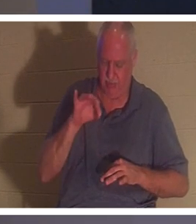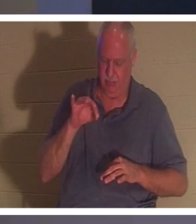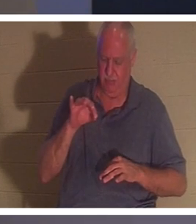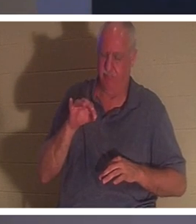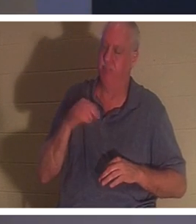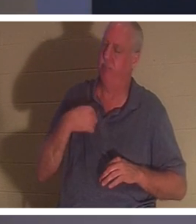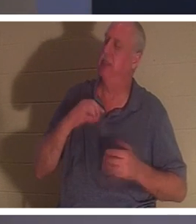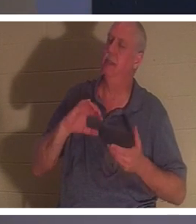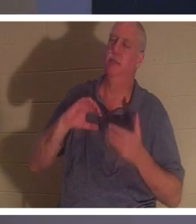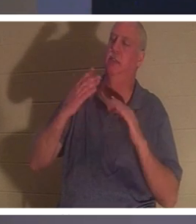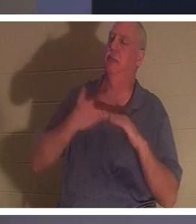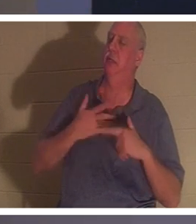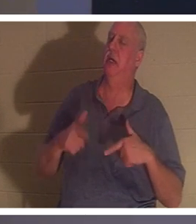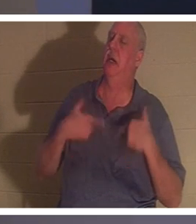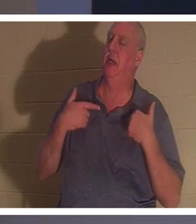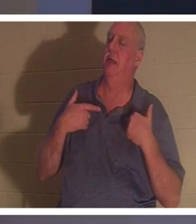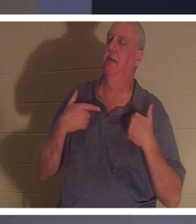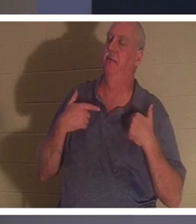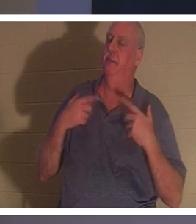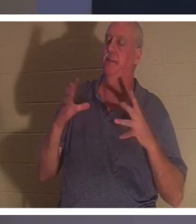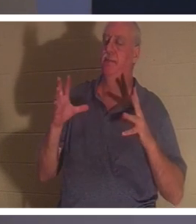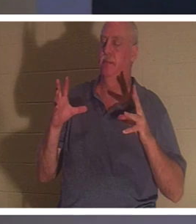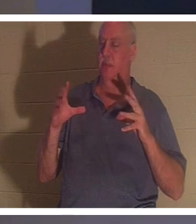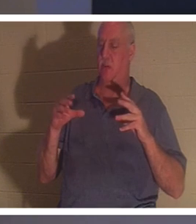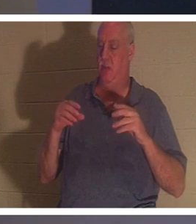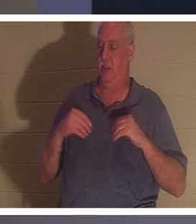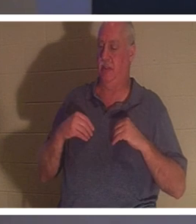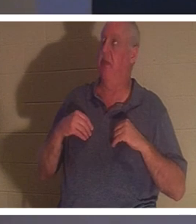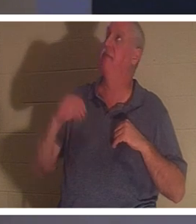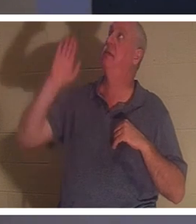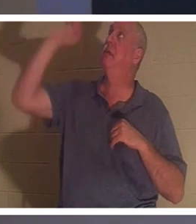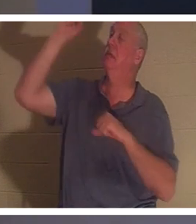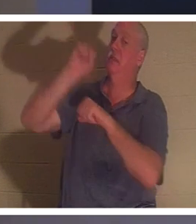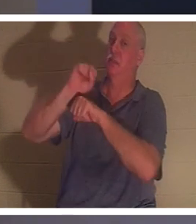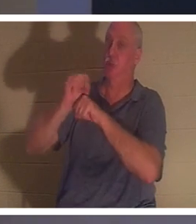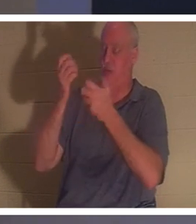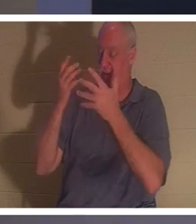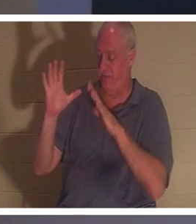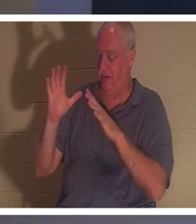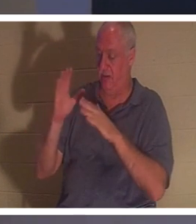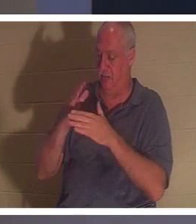自分の人生を台無しにしてしまいました」と言うときであり、彼らはイエスが成し遂げられた完成した作品を受け取るのです。